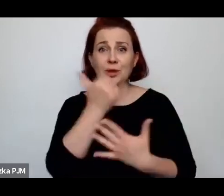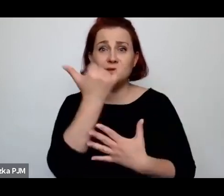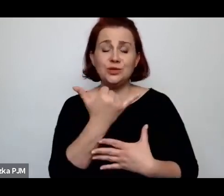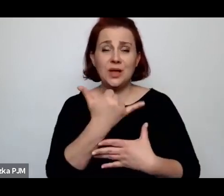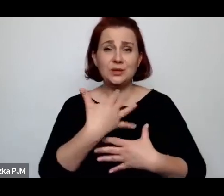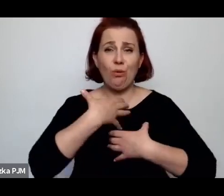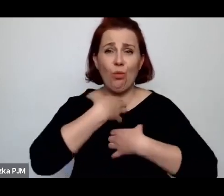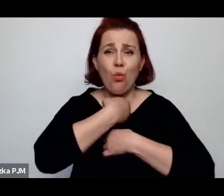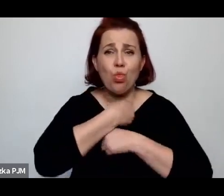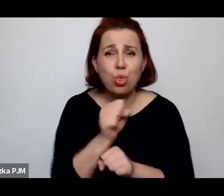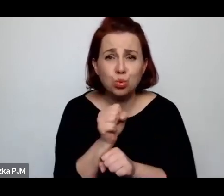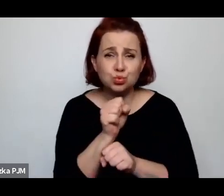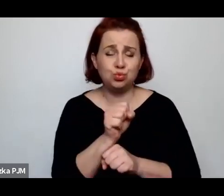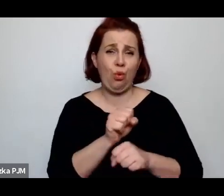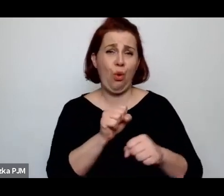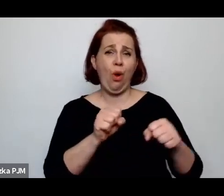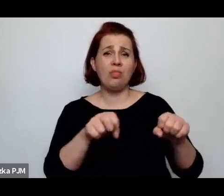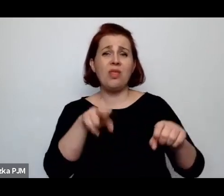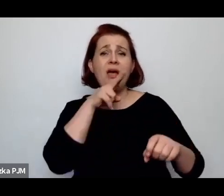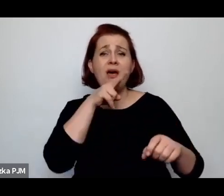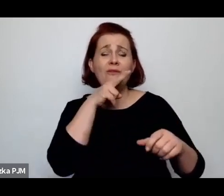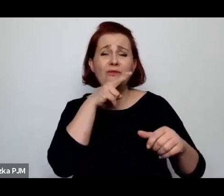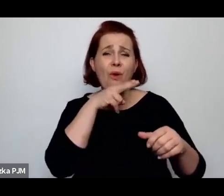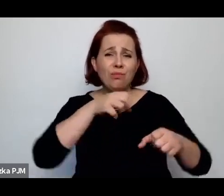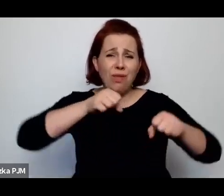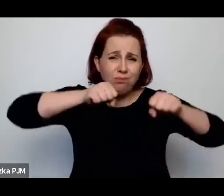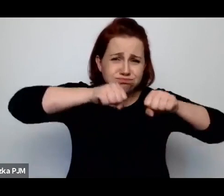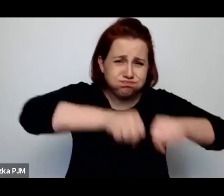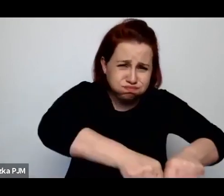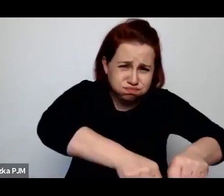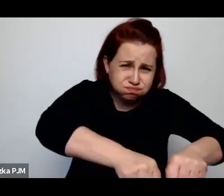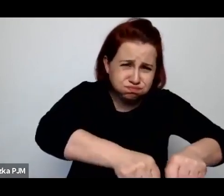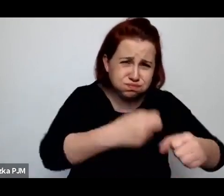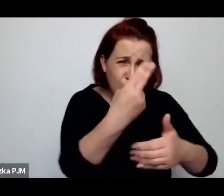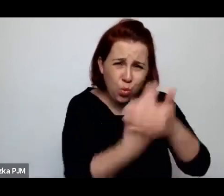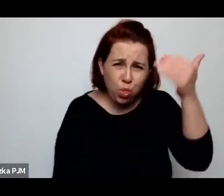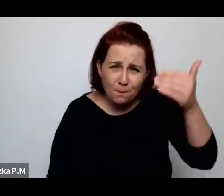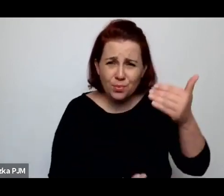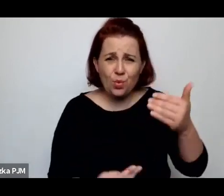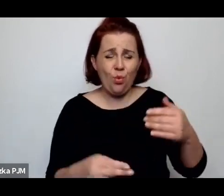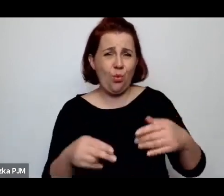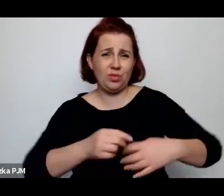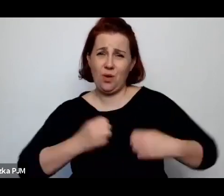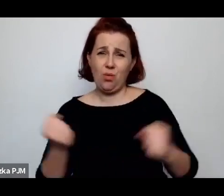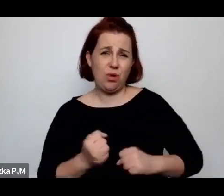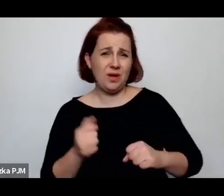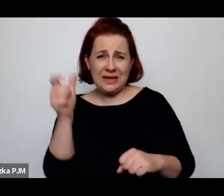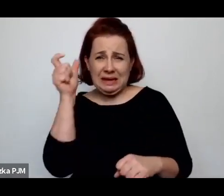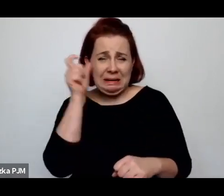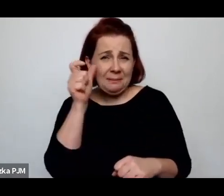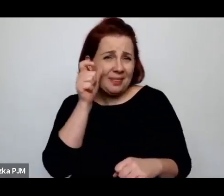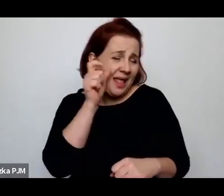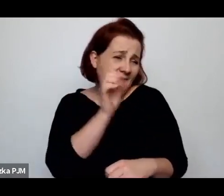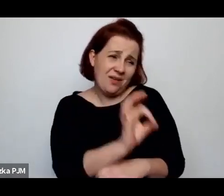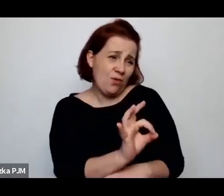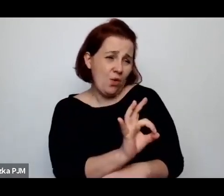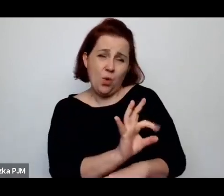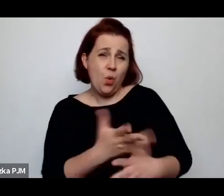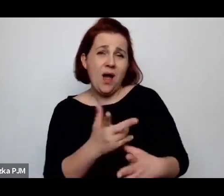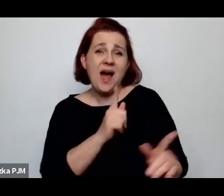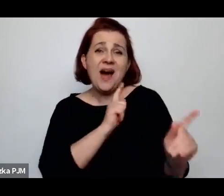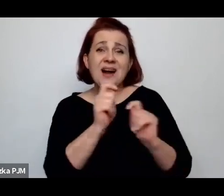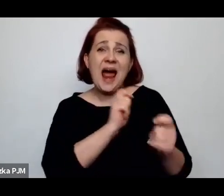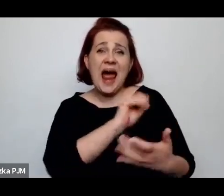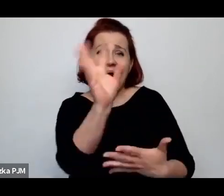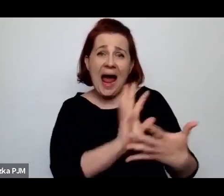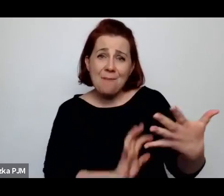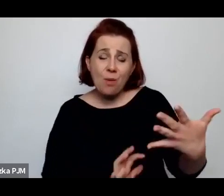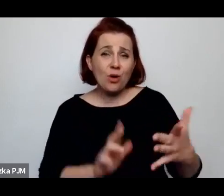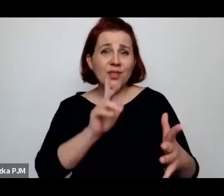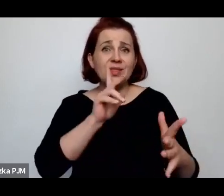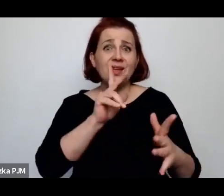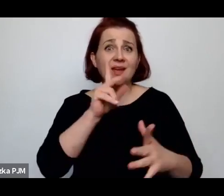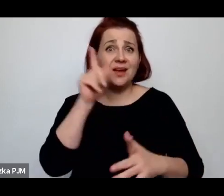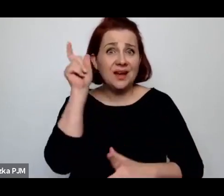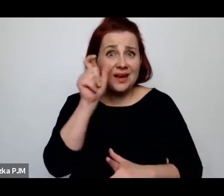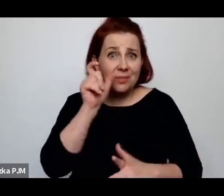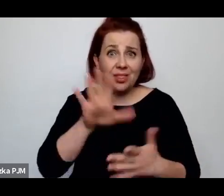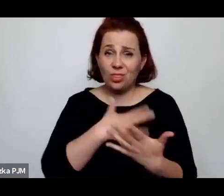dziecko utopione i w takich raportach kryminalnych ciągle się pojawia "dzieciobójczyni"